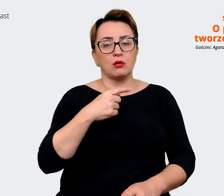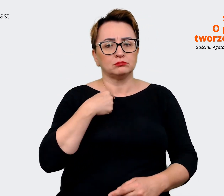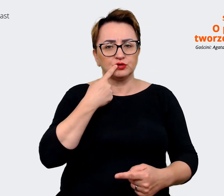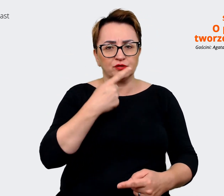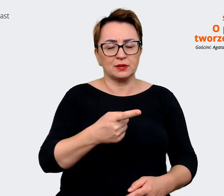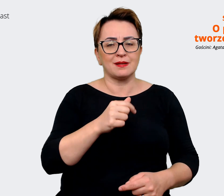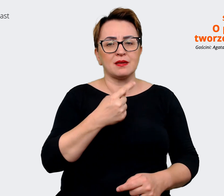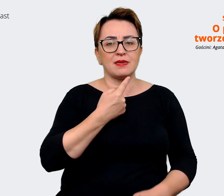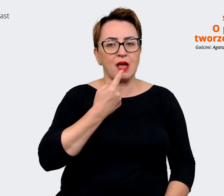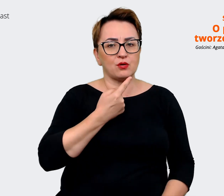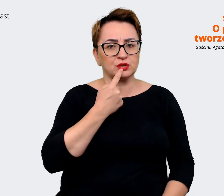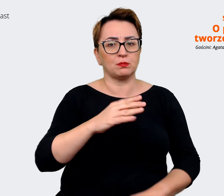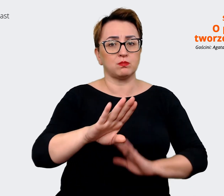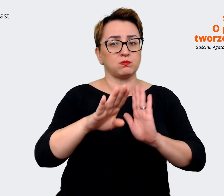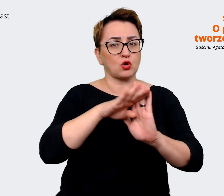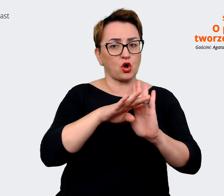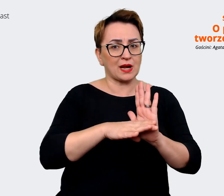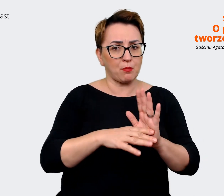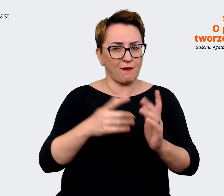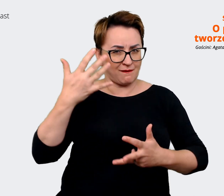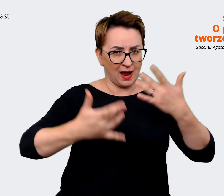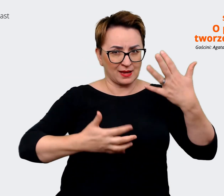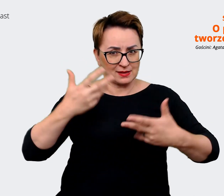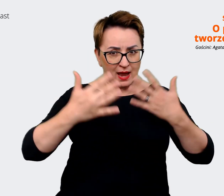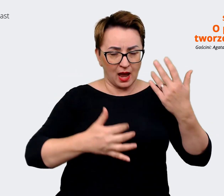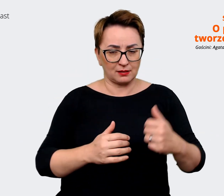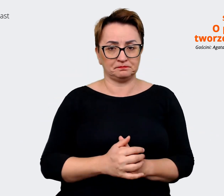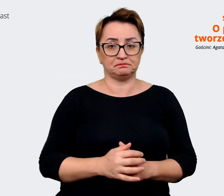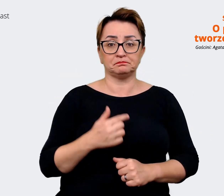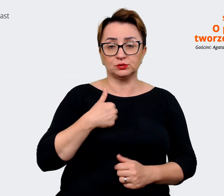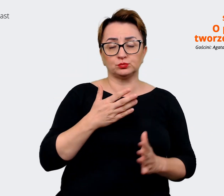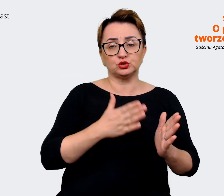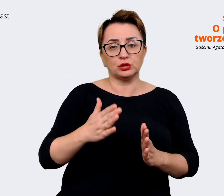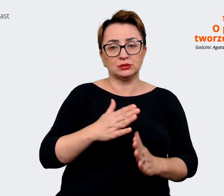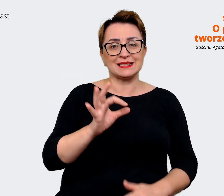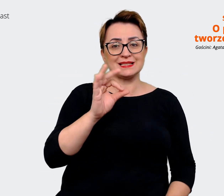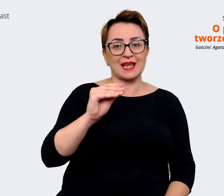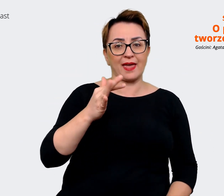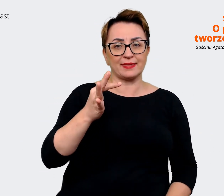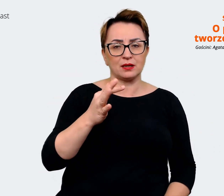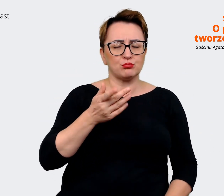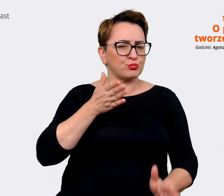programowania. Więc jakby przygotowaliśmy takie sety też bardzo prostych komunikatów,